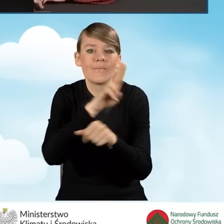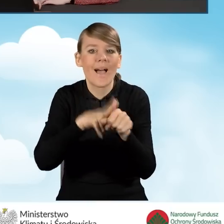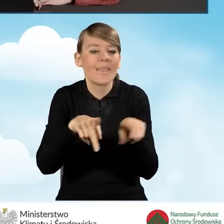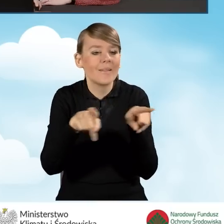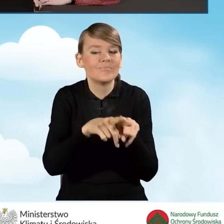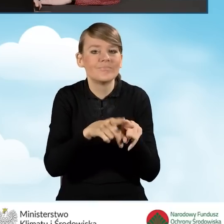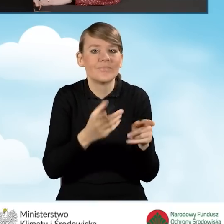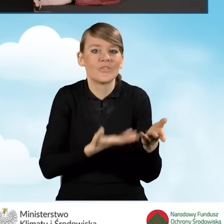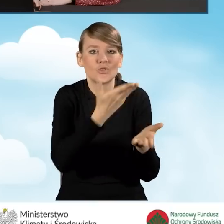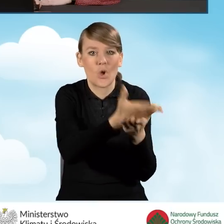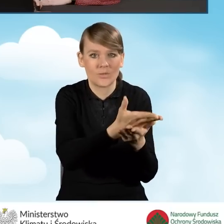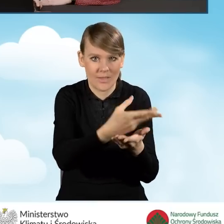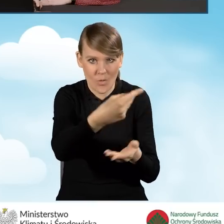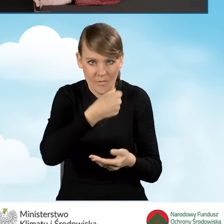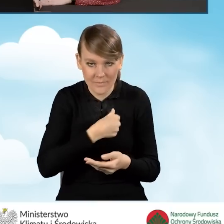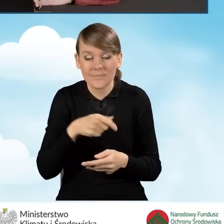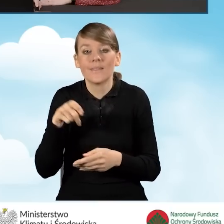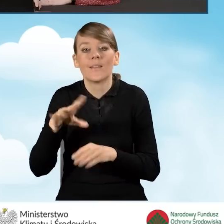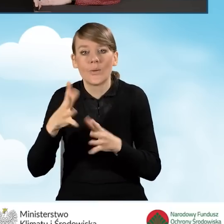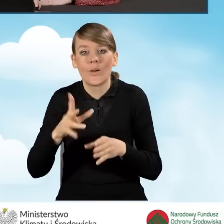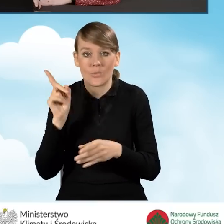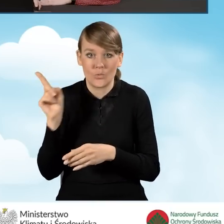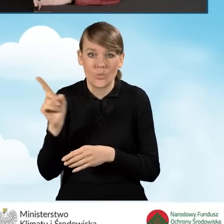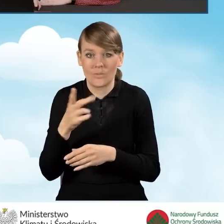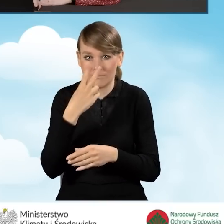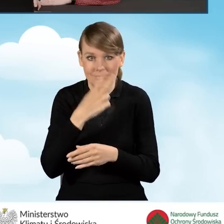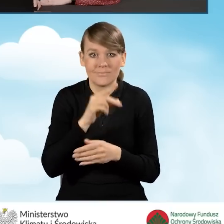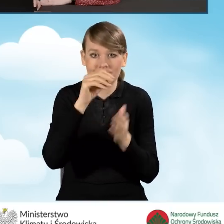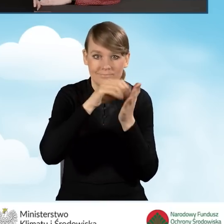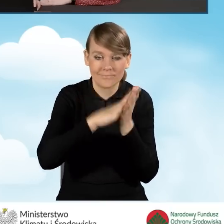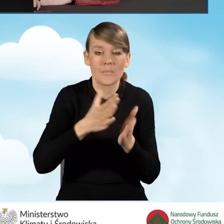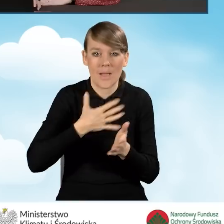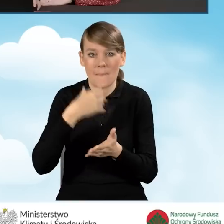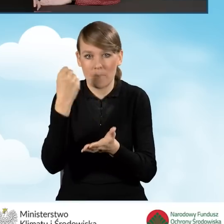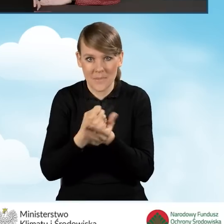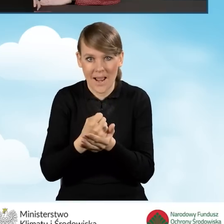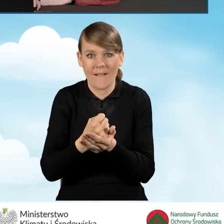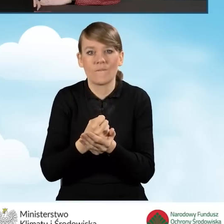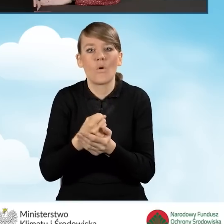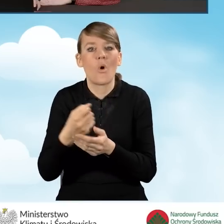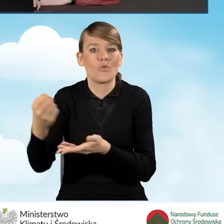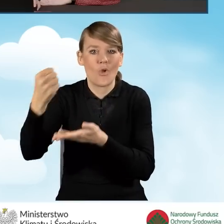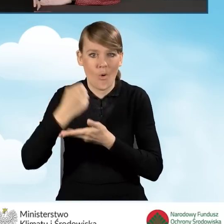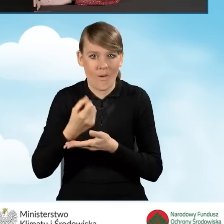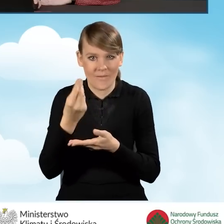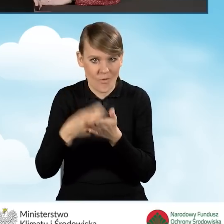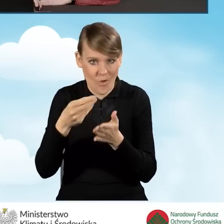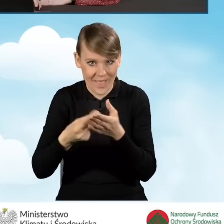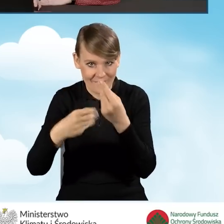W tej sytuacji na początku oświadczamy, że jesteśmy uprawnieni do uzyskania podwyższonego poziomu dofinansowania oraz dołączamy